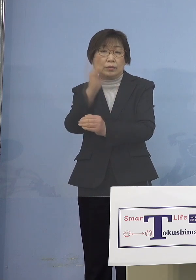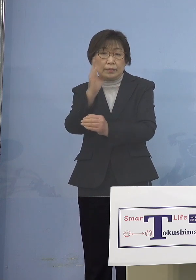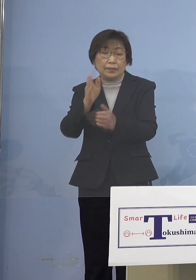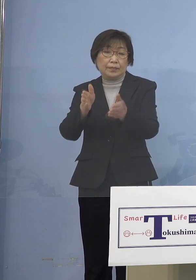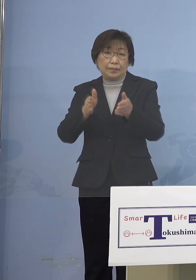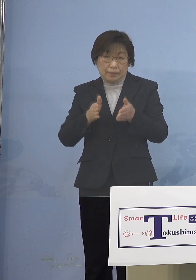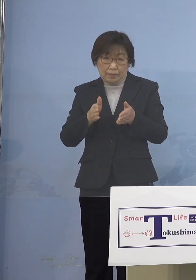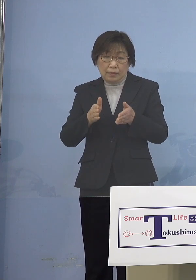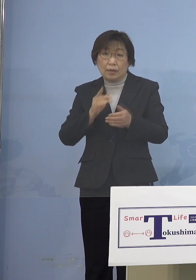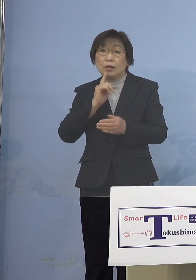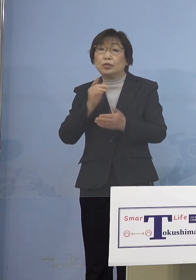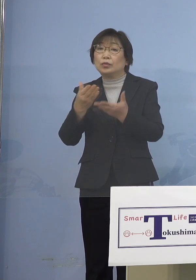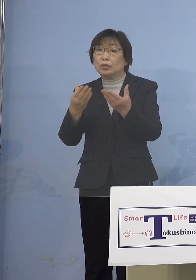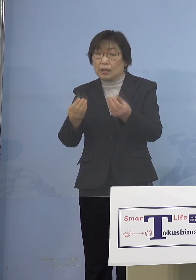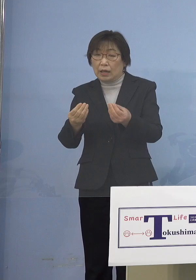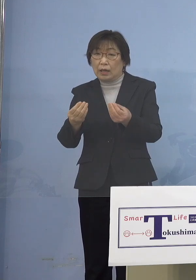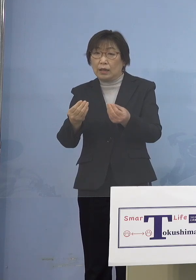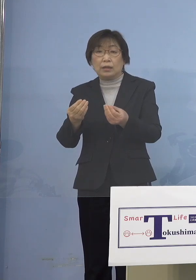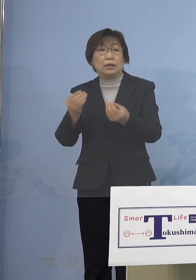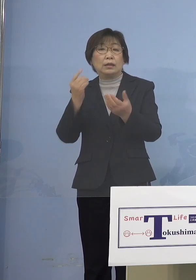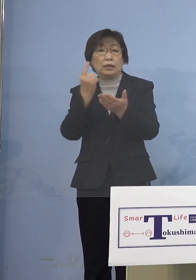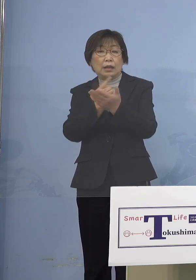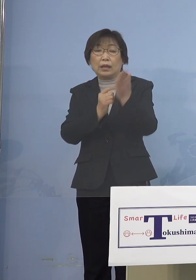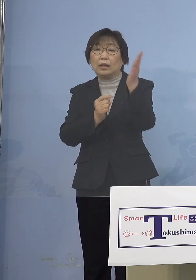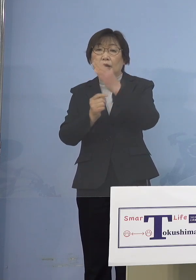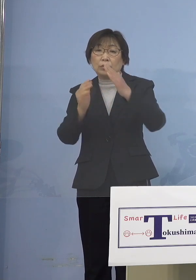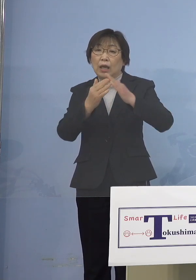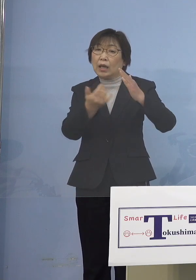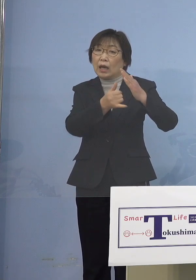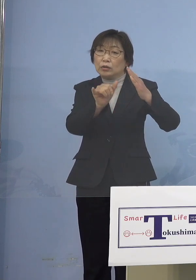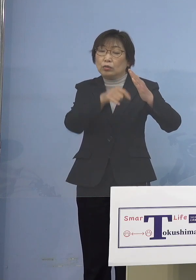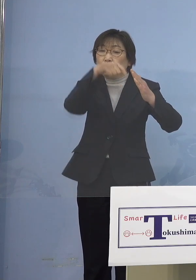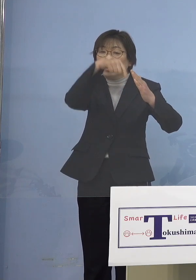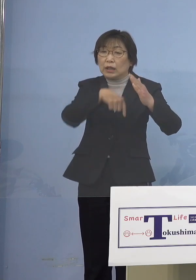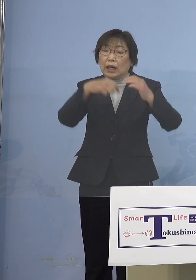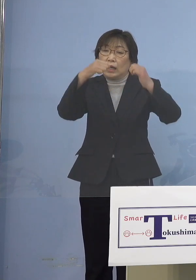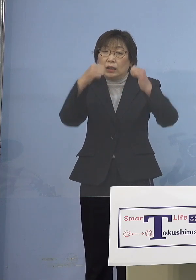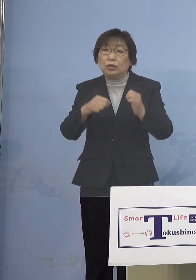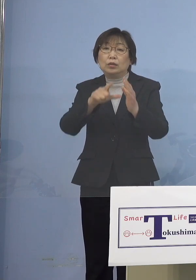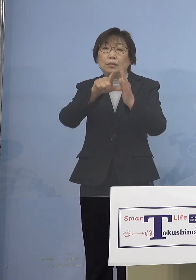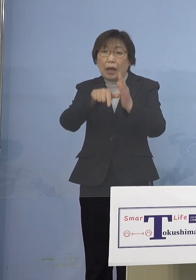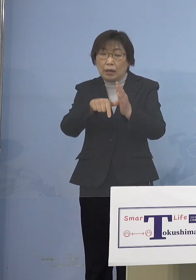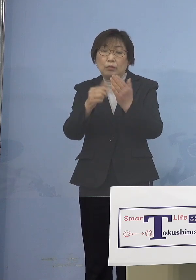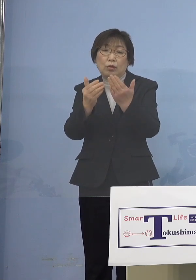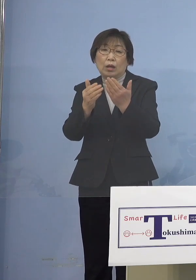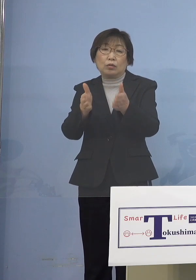ご家族にそうした人がいた場合にも 登校を控えていただくということ